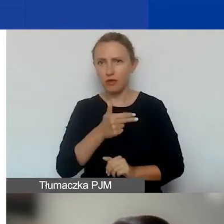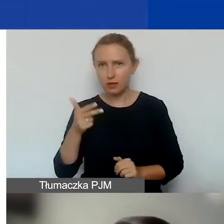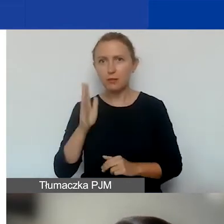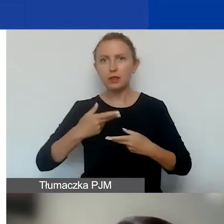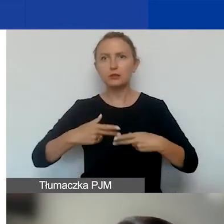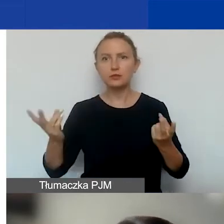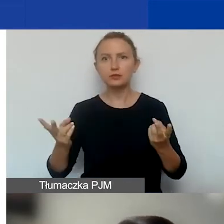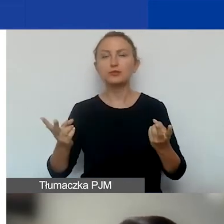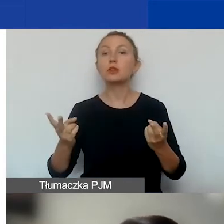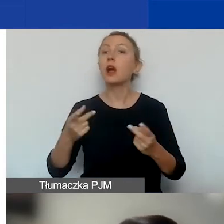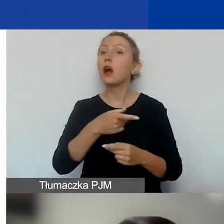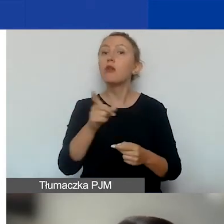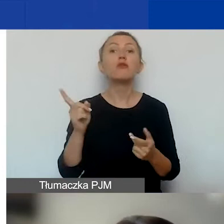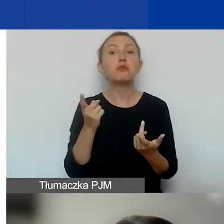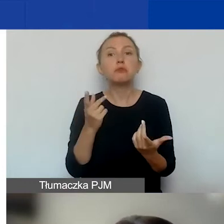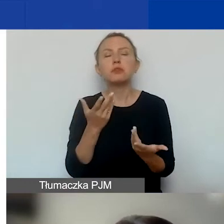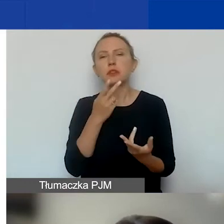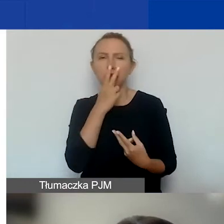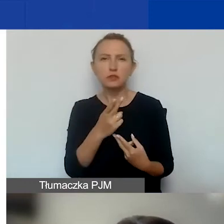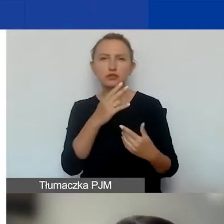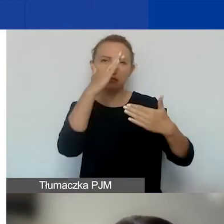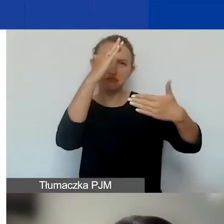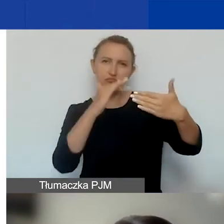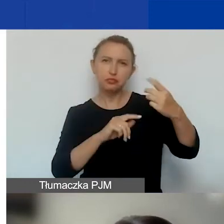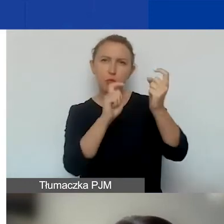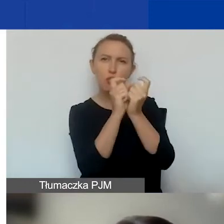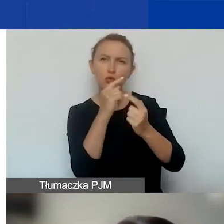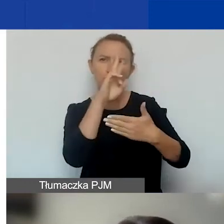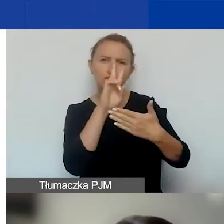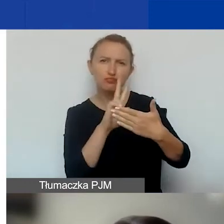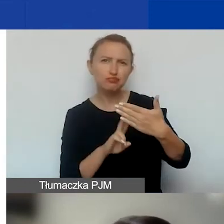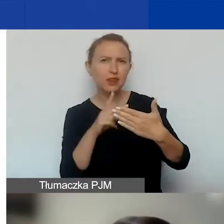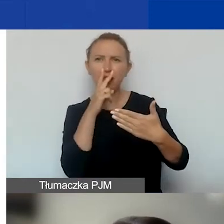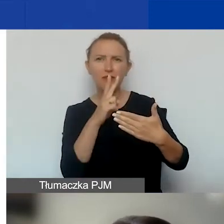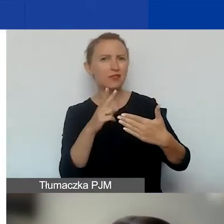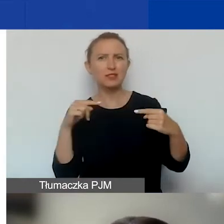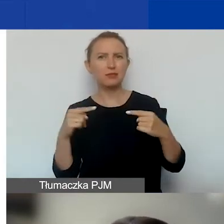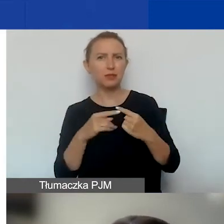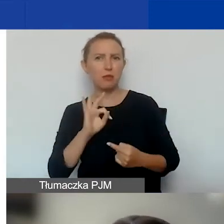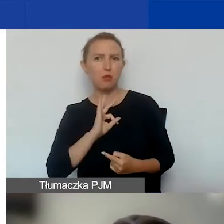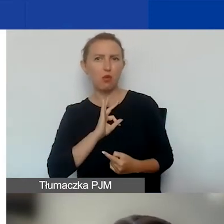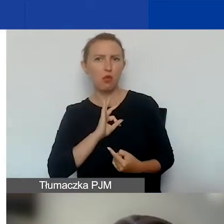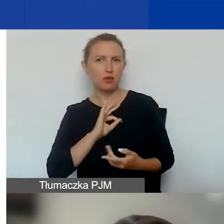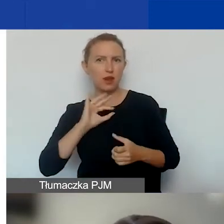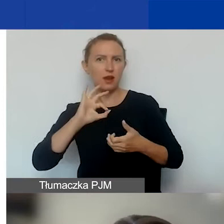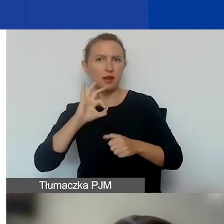I jeżeli państwo nie znajdujecie wśród tych wskaźników żadnych odpowiadających założonym przez was rezultatom,